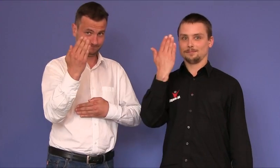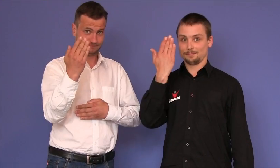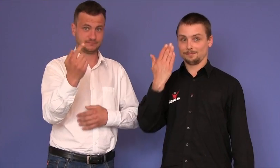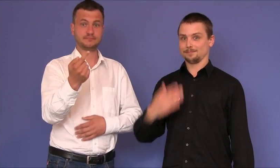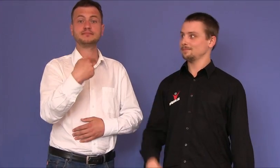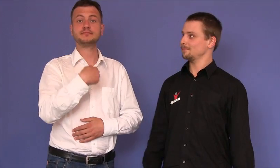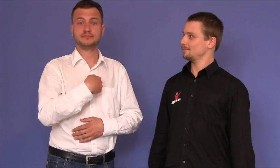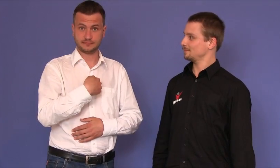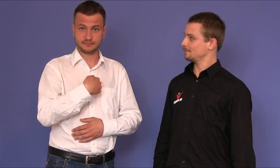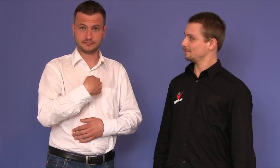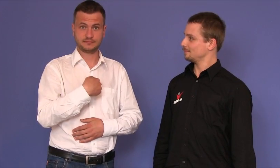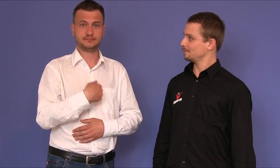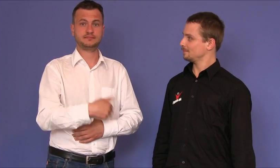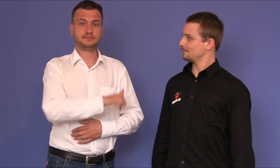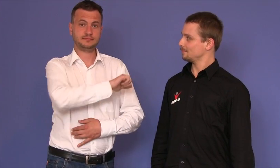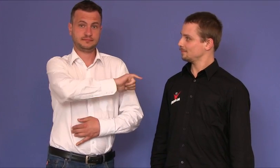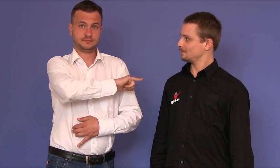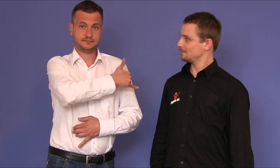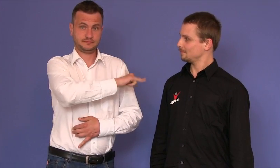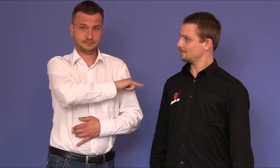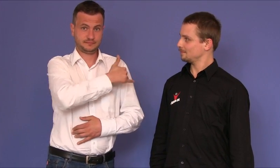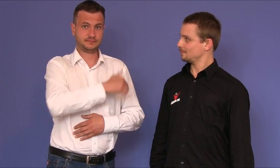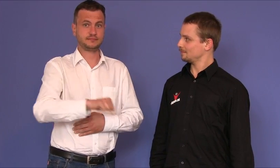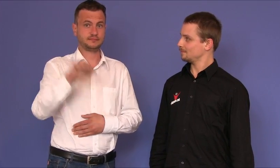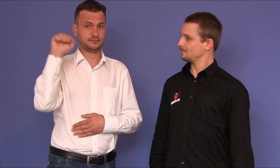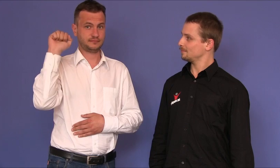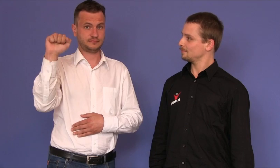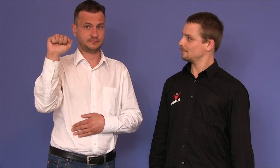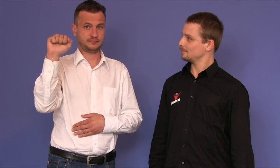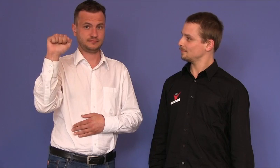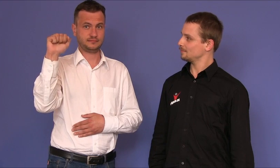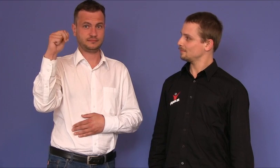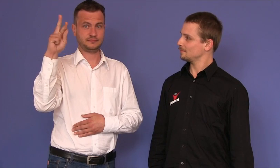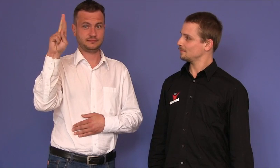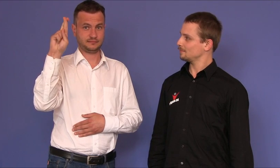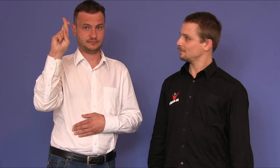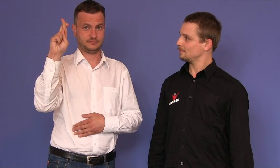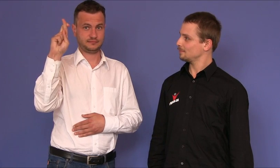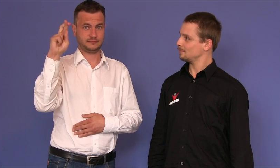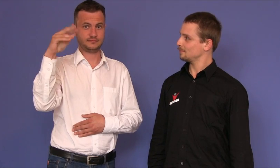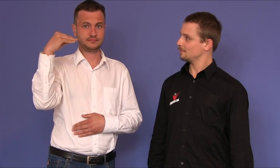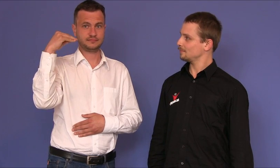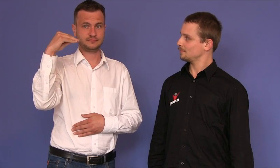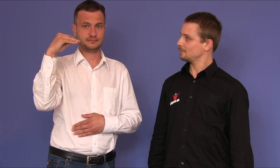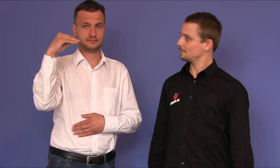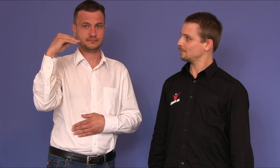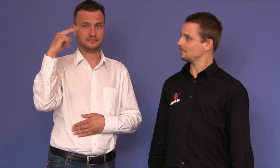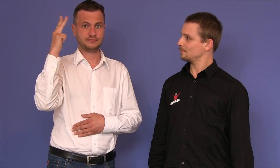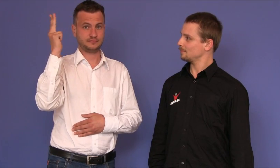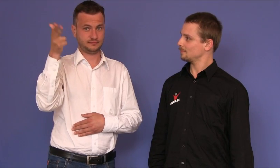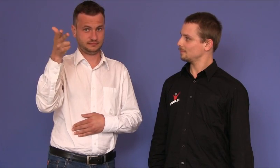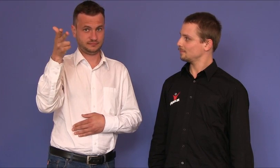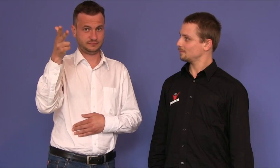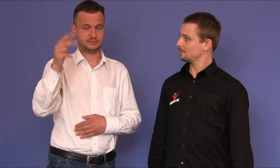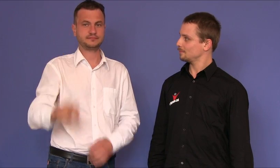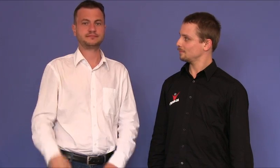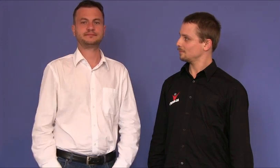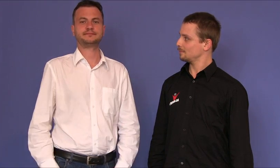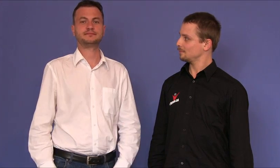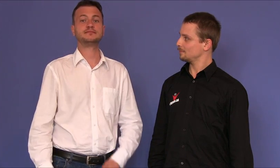Mam na imię Arek